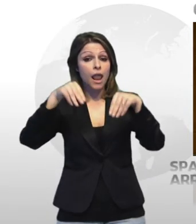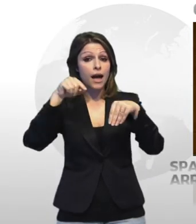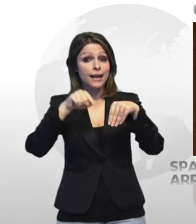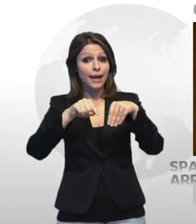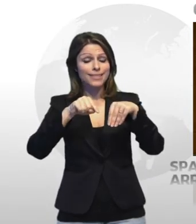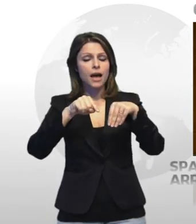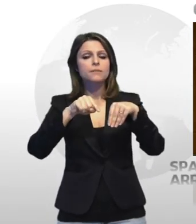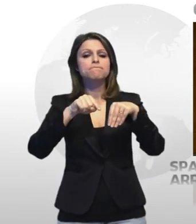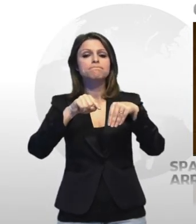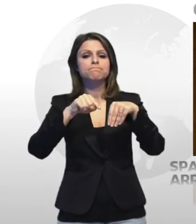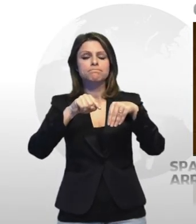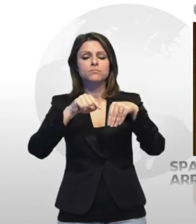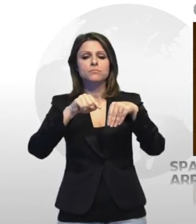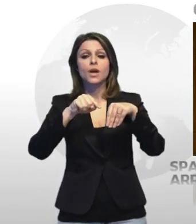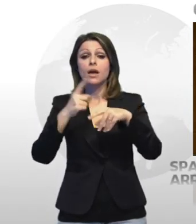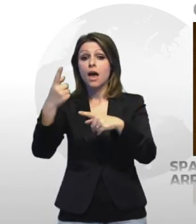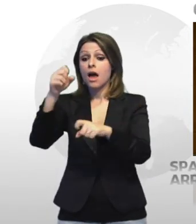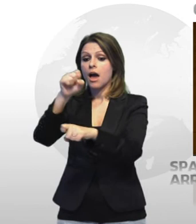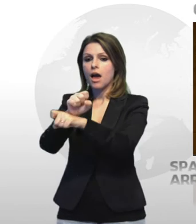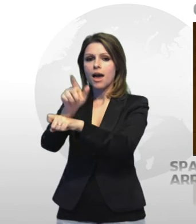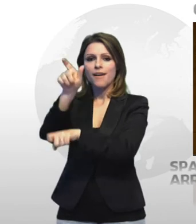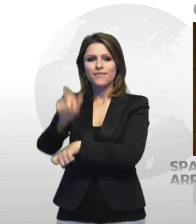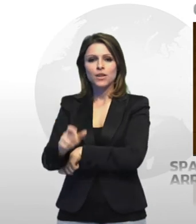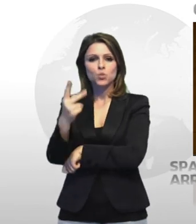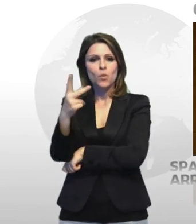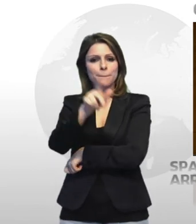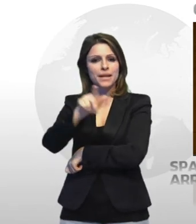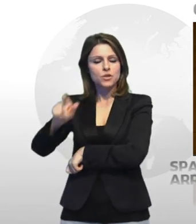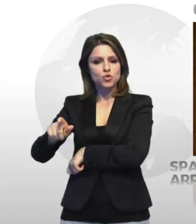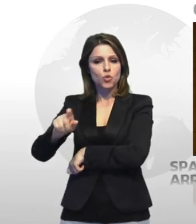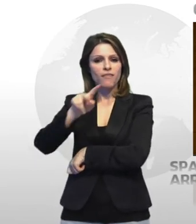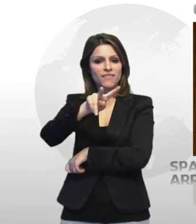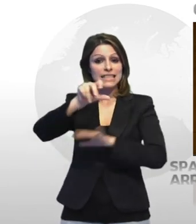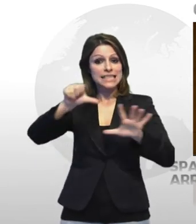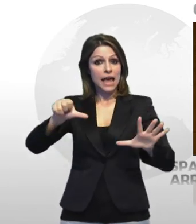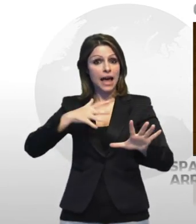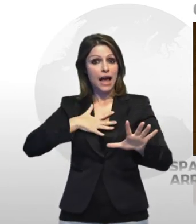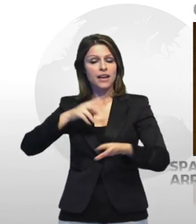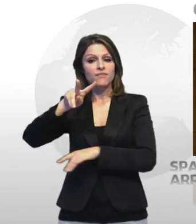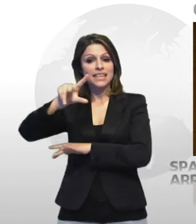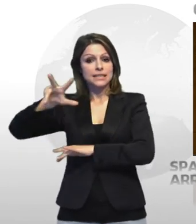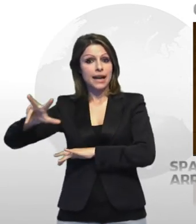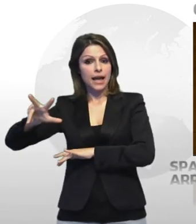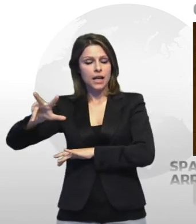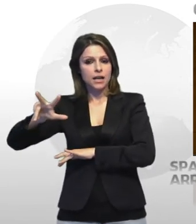castellaneta hanno arrestato un 26enne di un 23enne entrambi censurati della provincia di bari